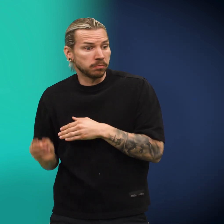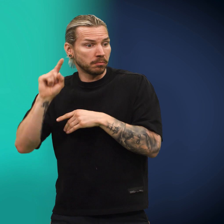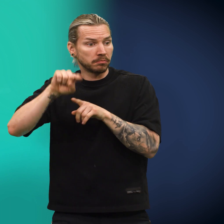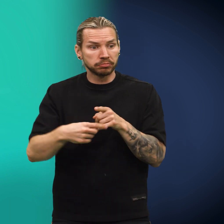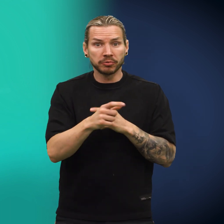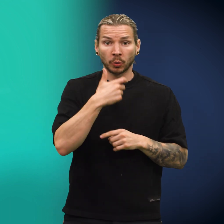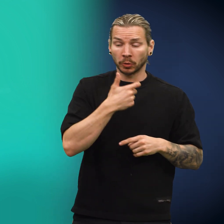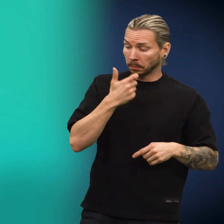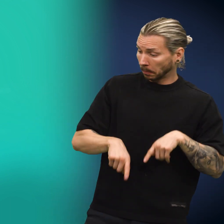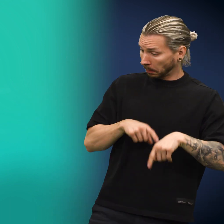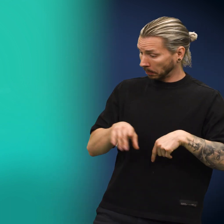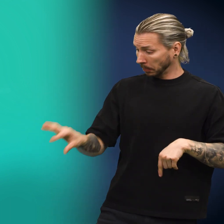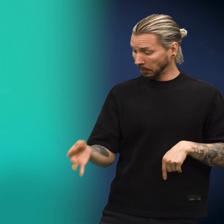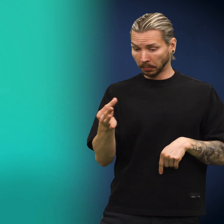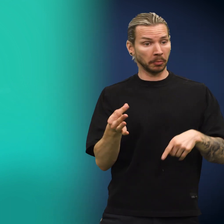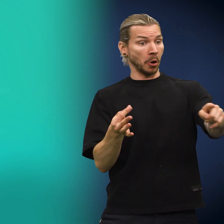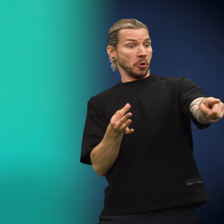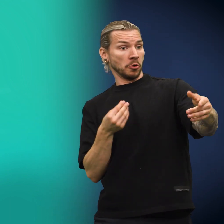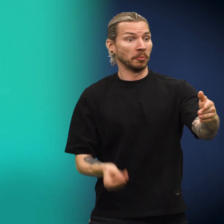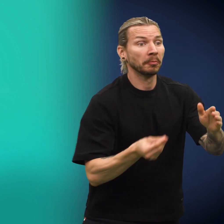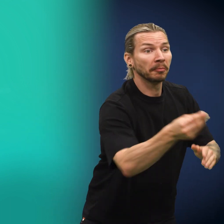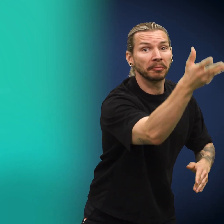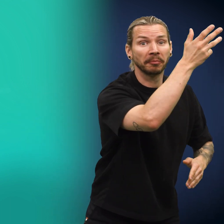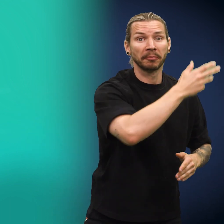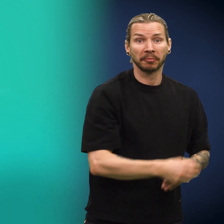Den neste til å plukke opp skillingen, var en ungdom som straks lot den gå.